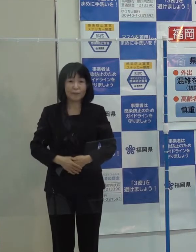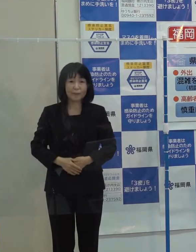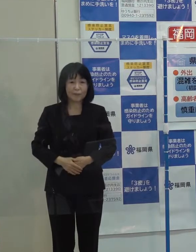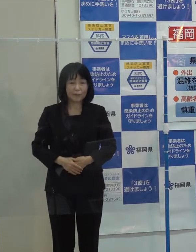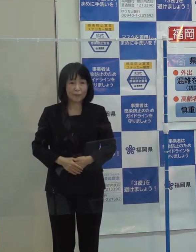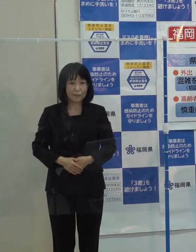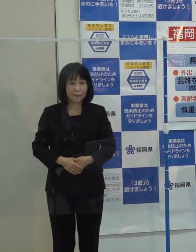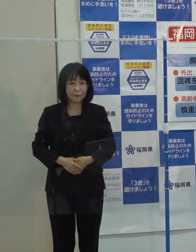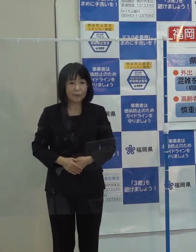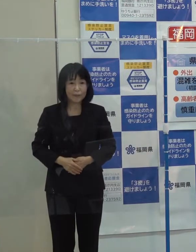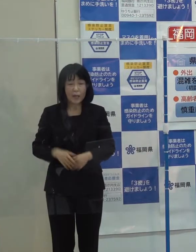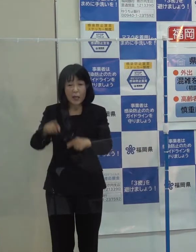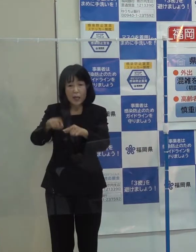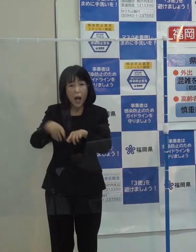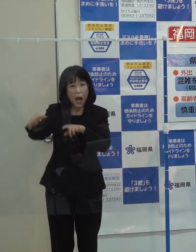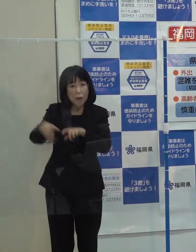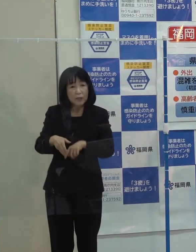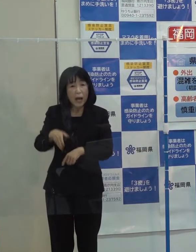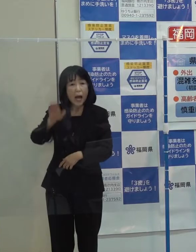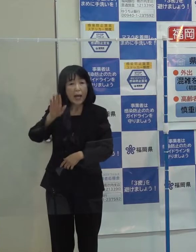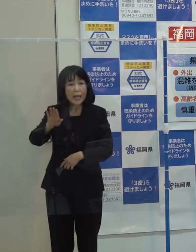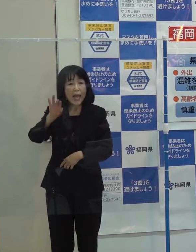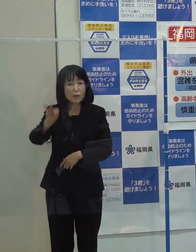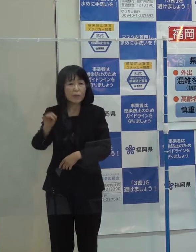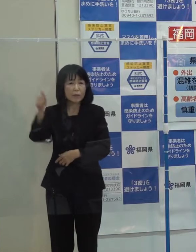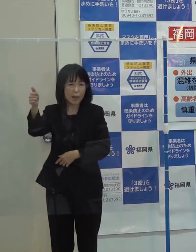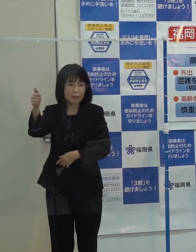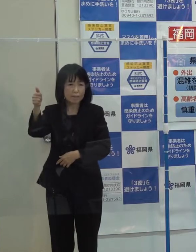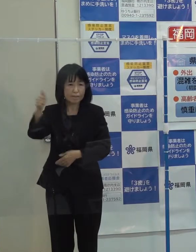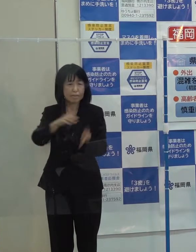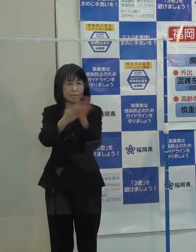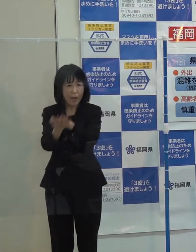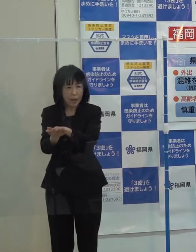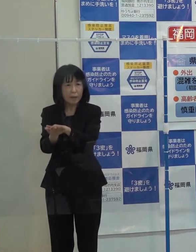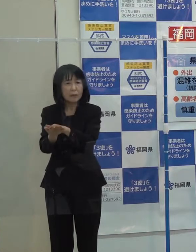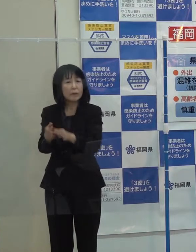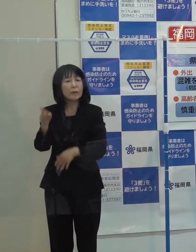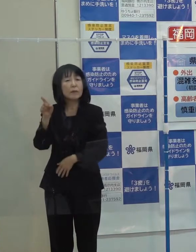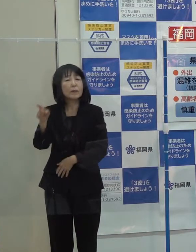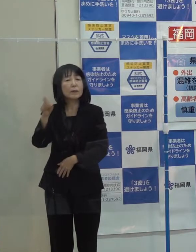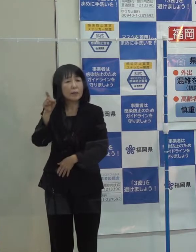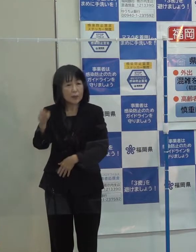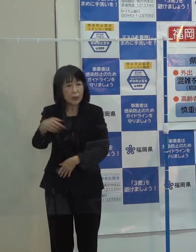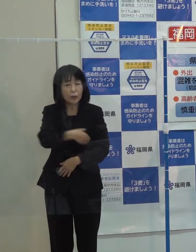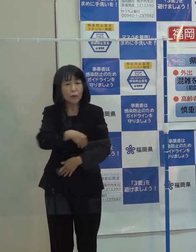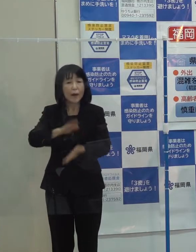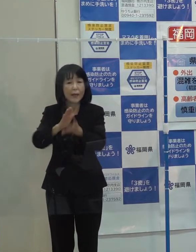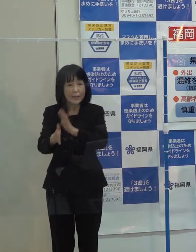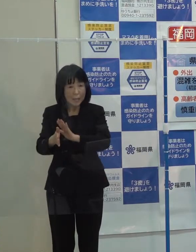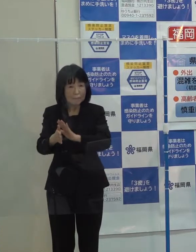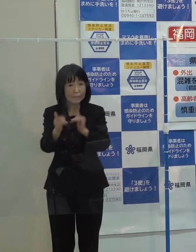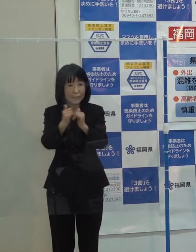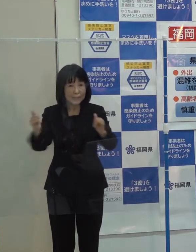「故・中村哲さんに福岡県県民栄誉賞を贈呈したことです